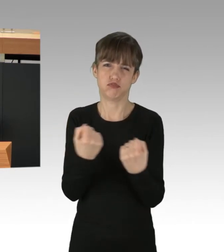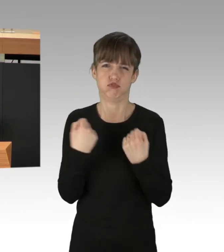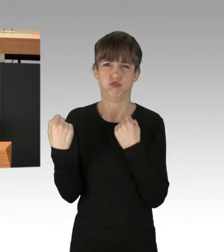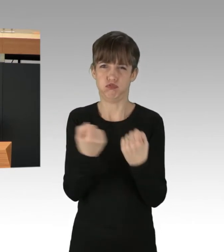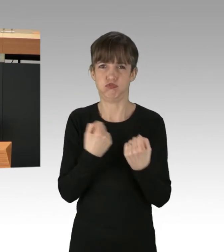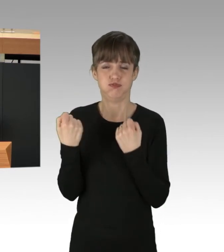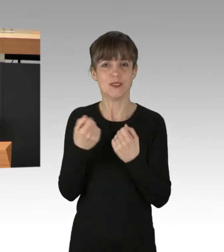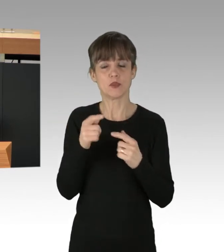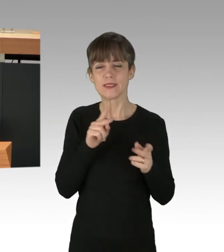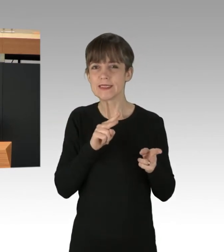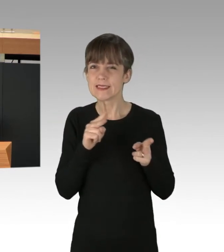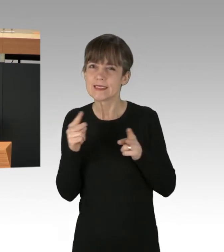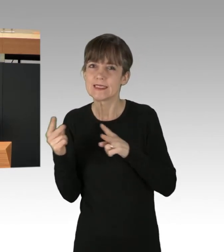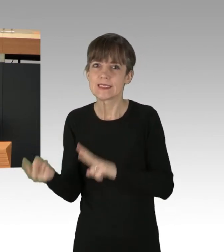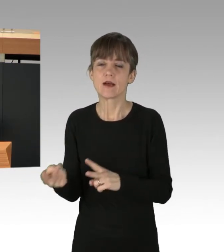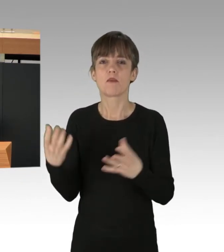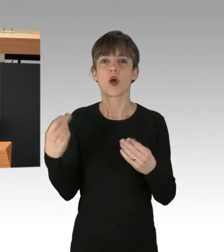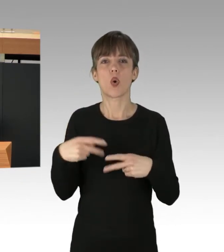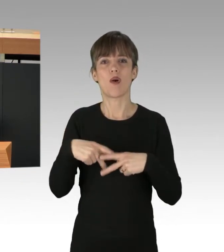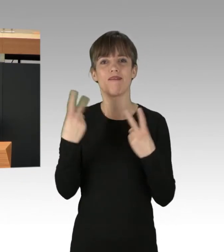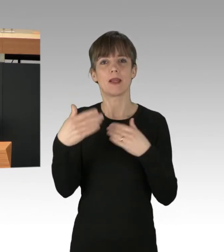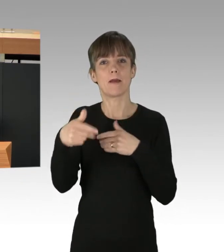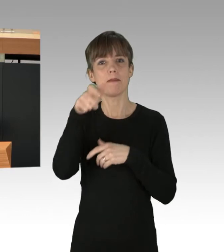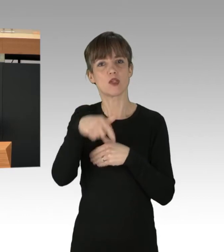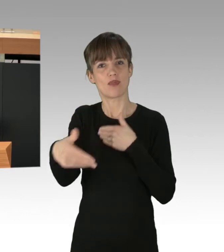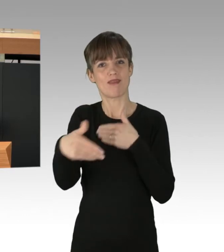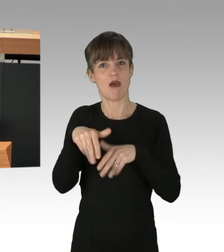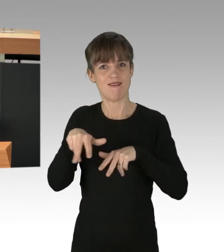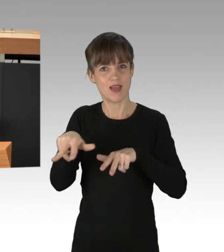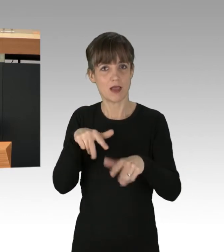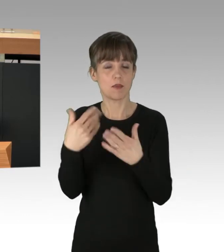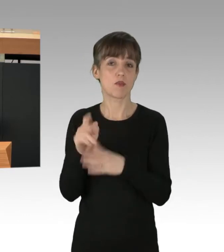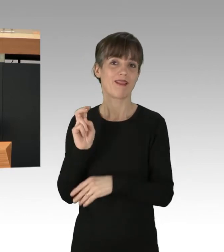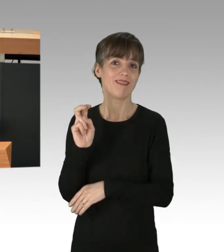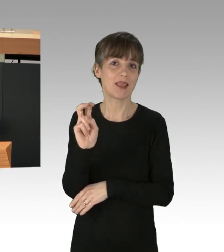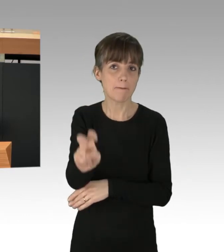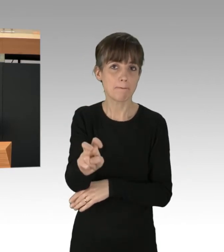für alle bezahlbares ÖPNV-Netz. Der zügige Ausbau der Tram-Linie ist für uns dabei besonders wichtig.